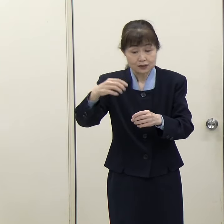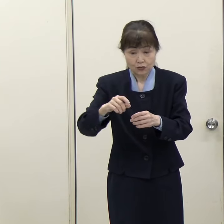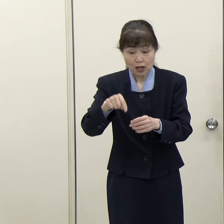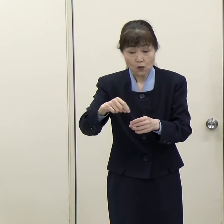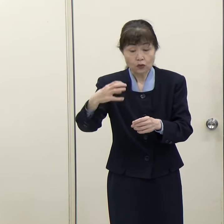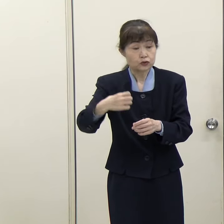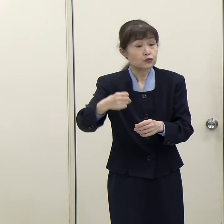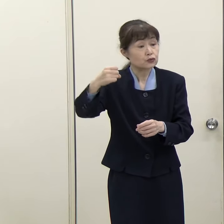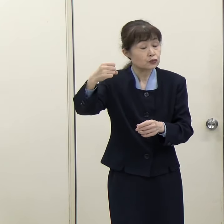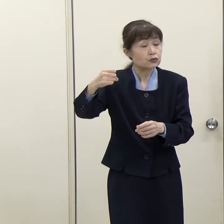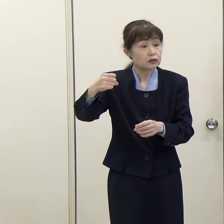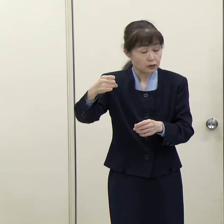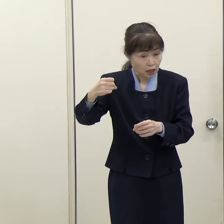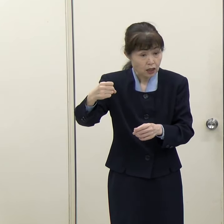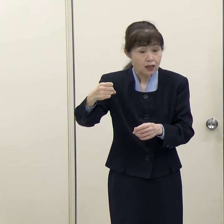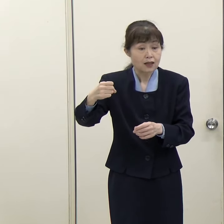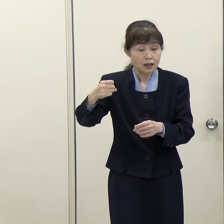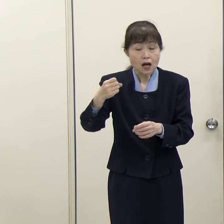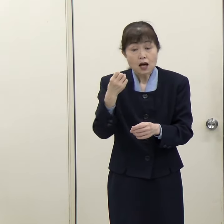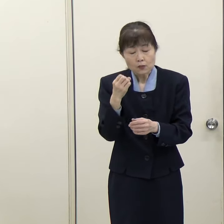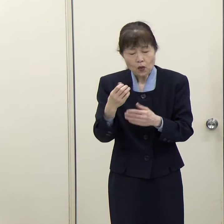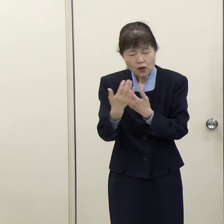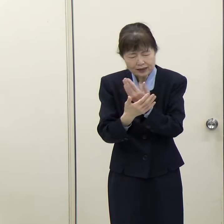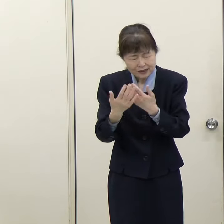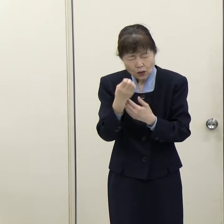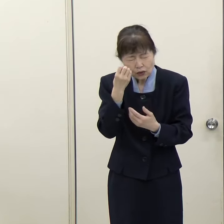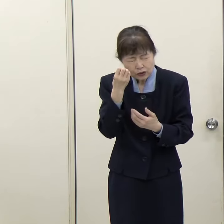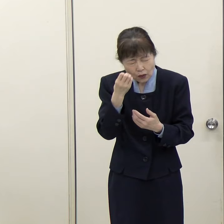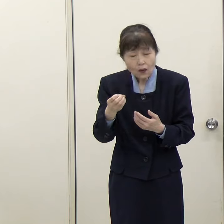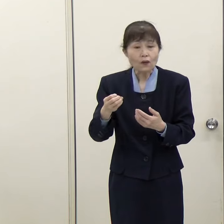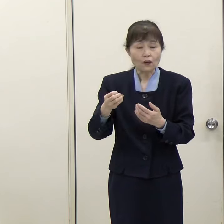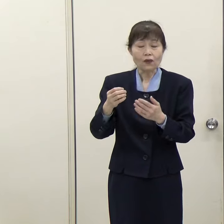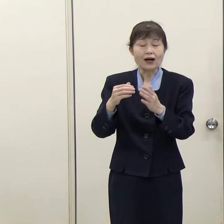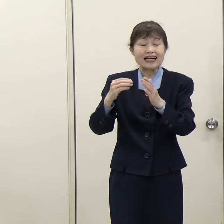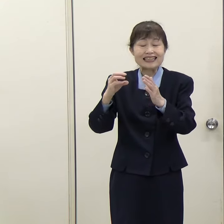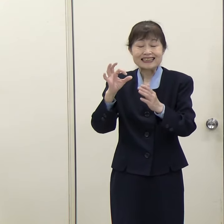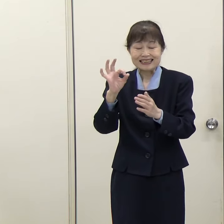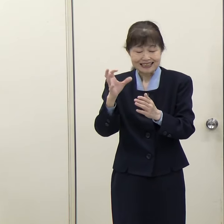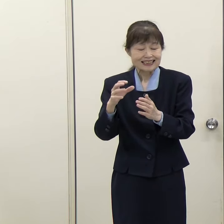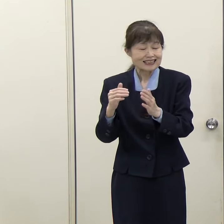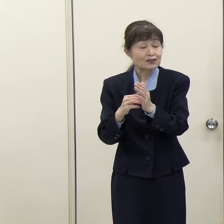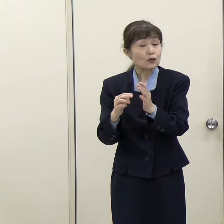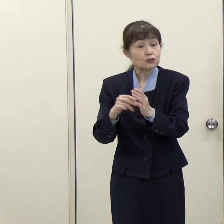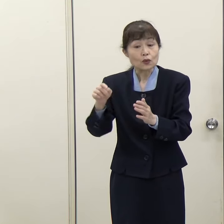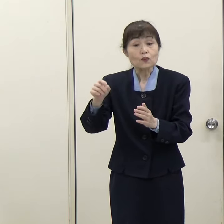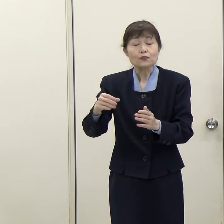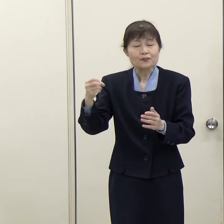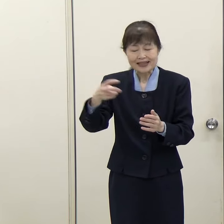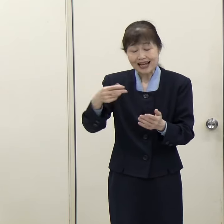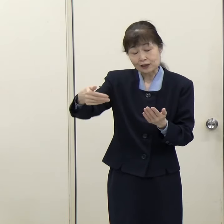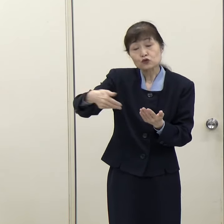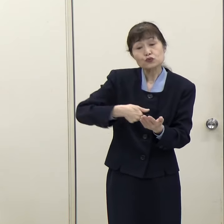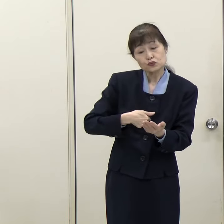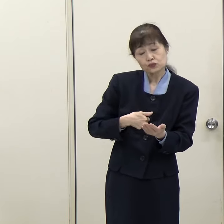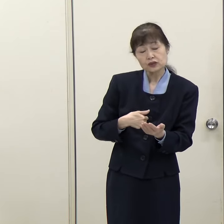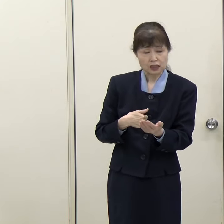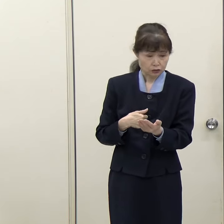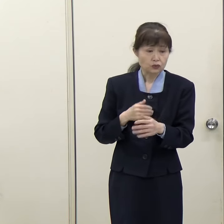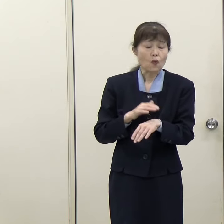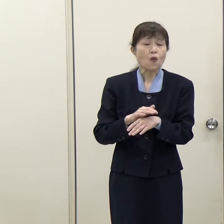その希少金属であるレアメタルをまた高い値段で輸入しなければいけないということになるわけです。